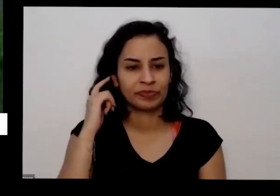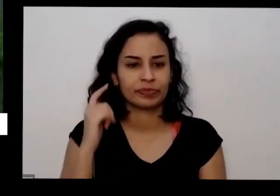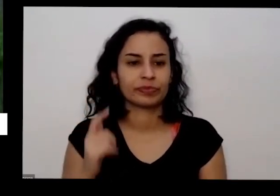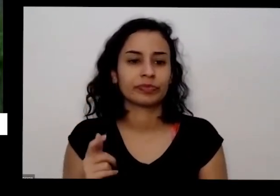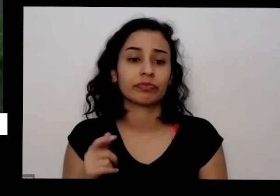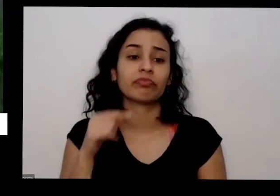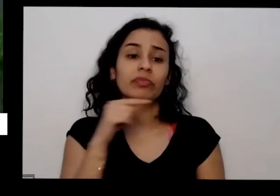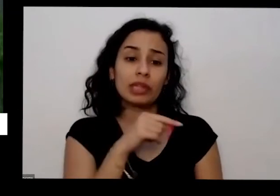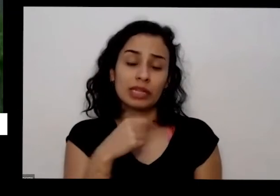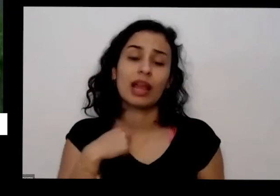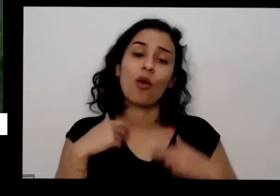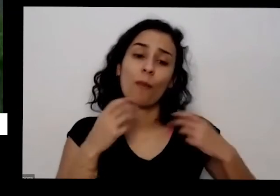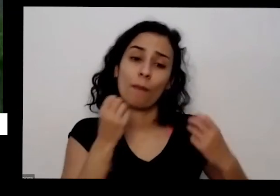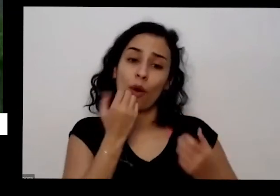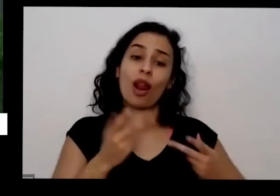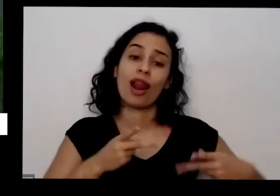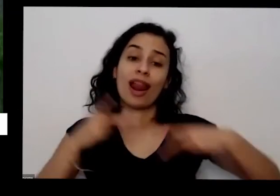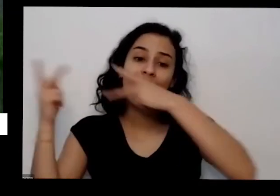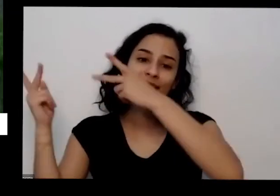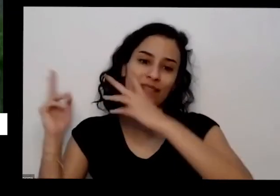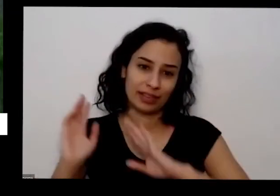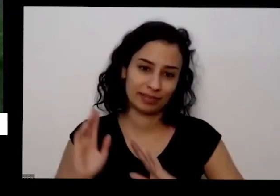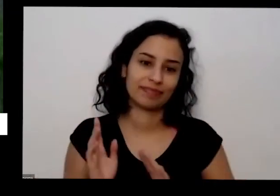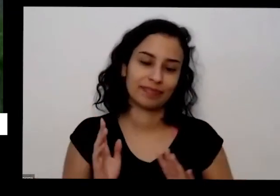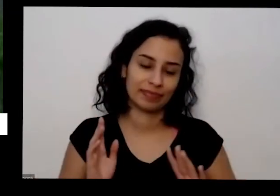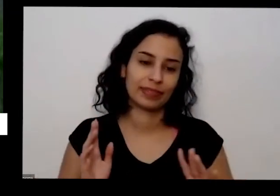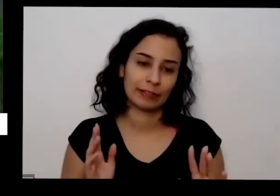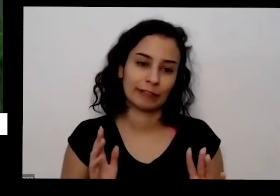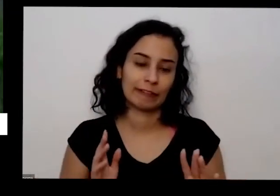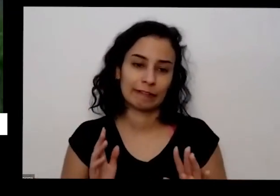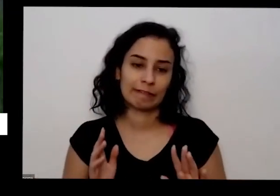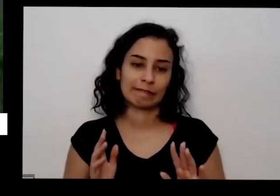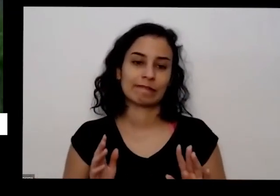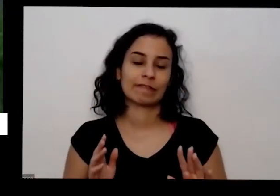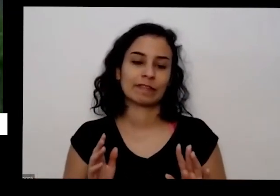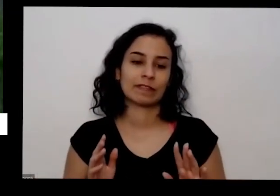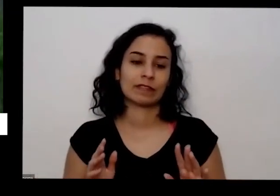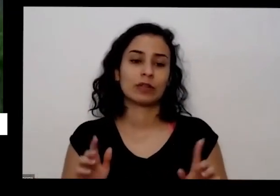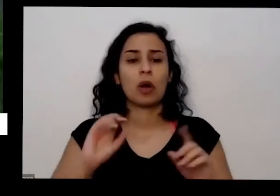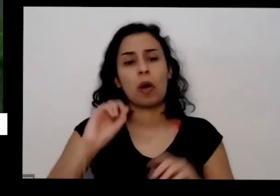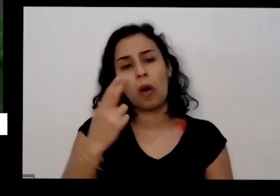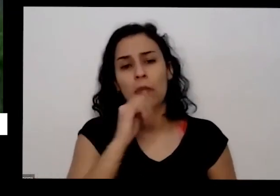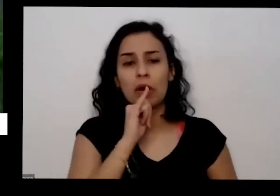eu vou fazendo e sempre que tem acidente também eu comecei a liso ou eu posso doação ontem por